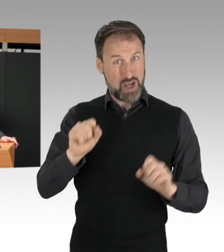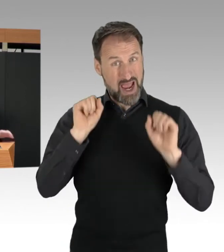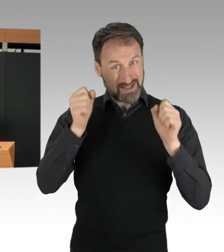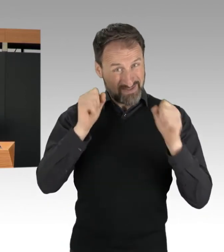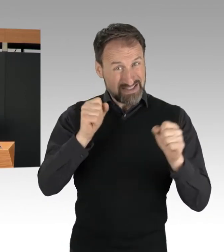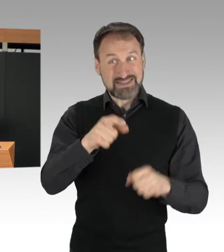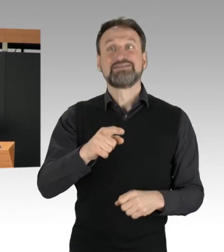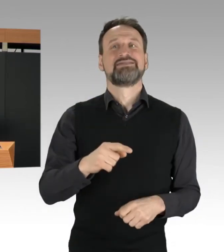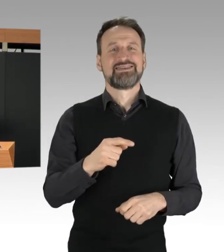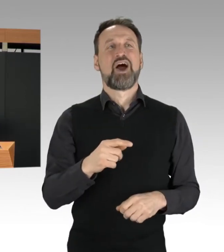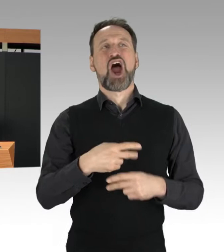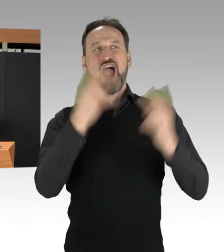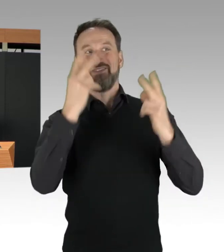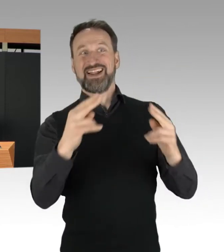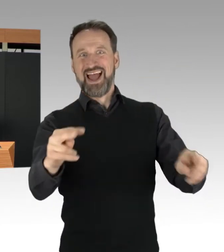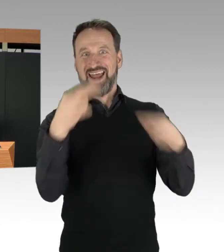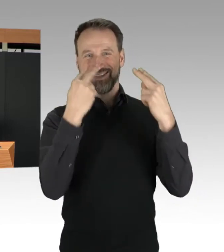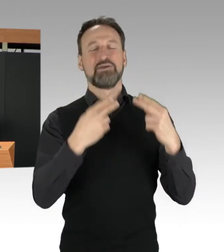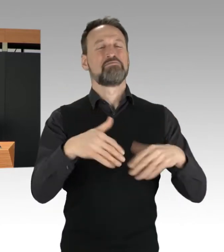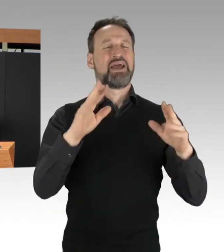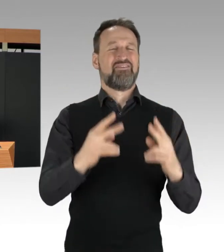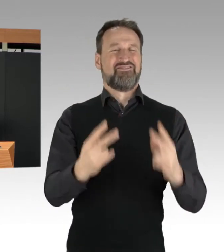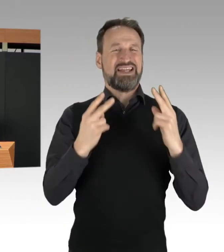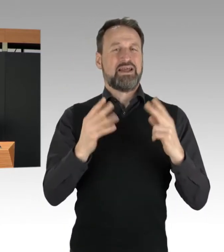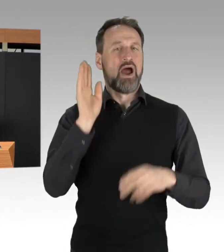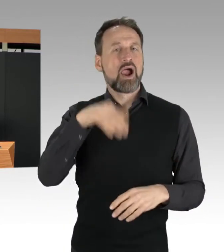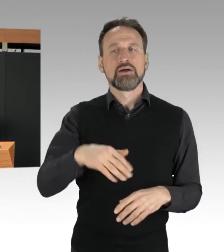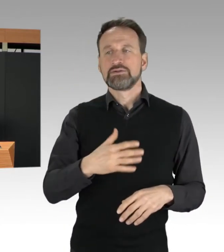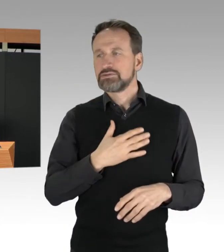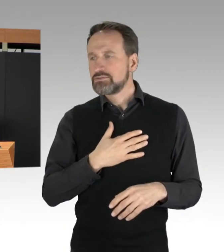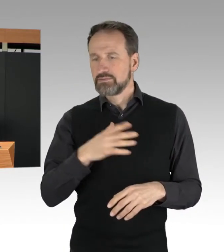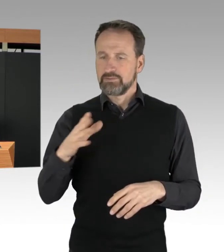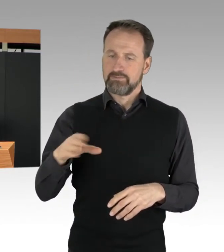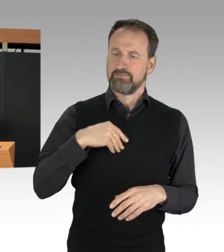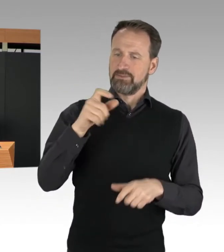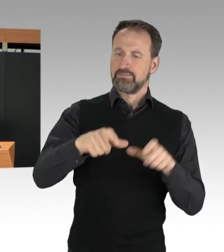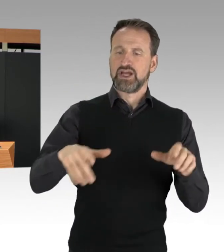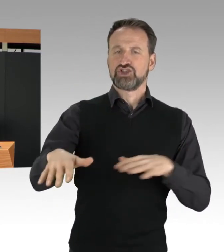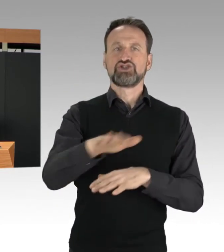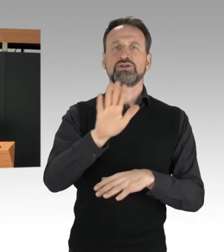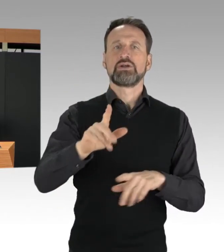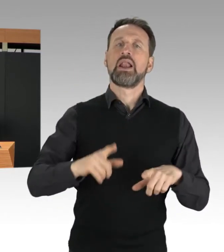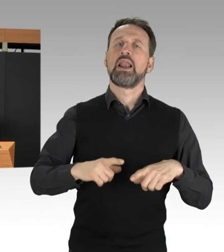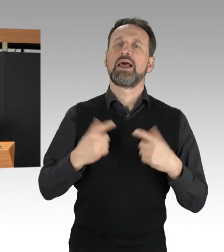als der Schutz von Leib und Leben ihrer Mitmenschen. Wir dürfen nicht vergessen: